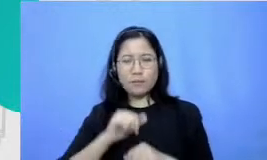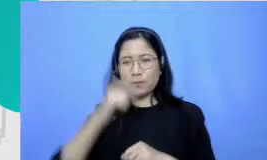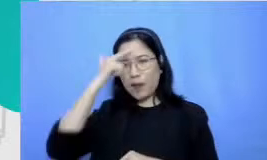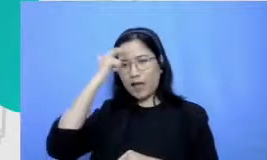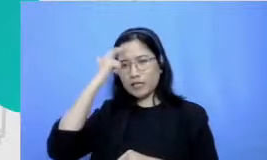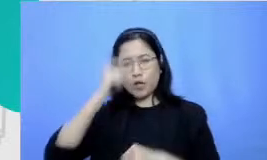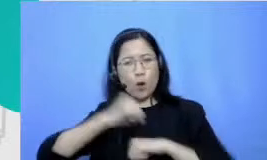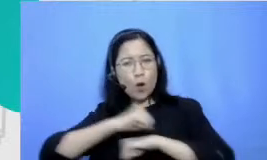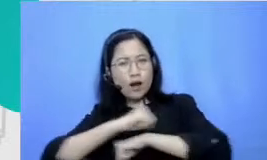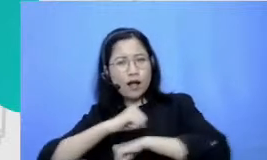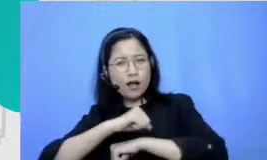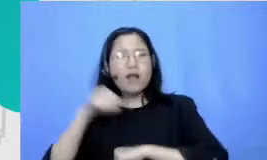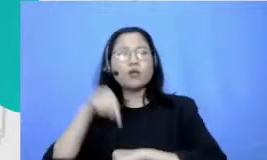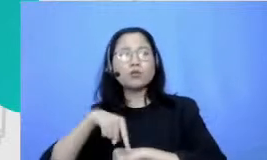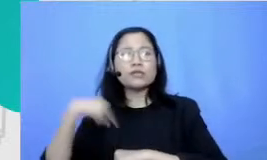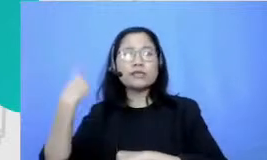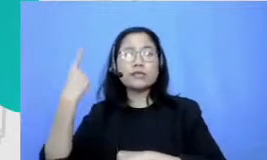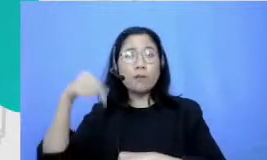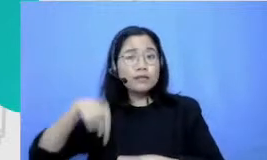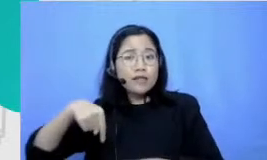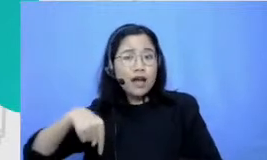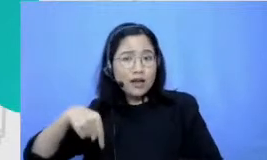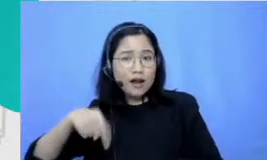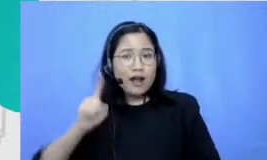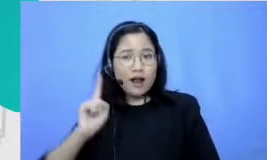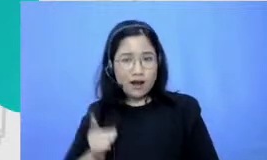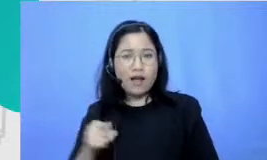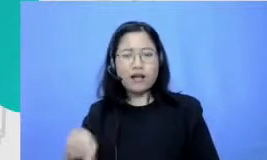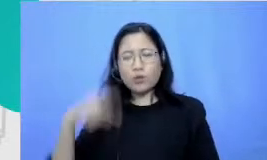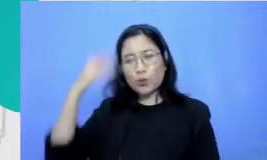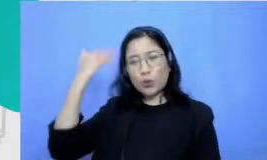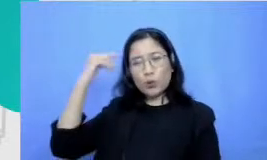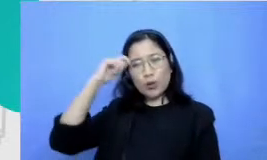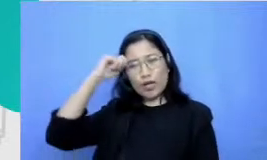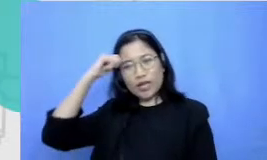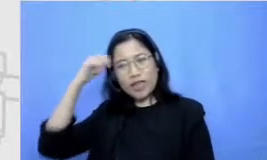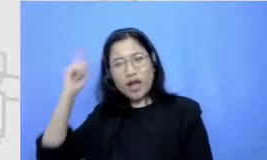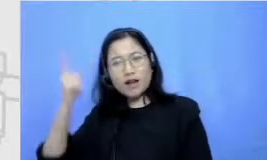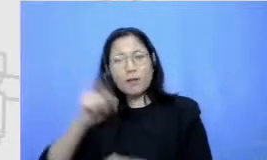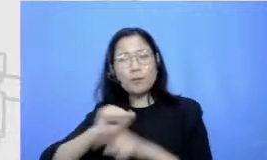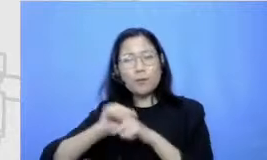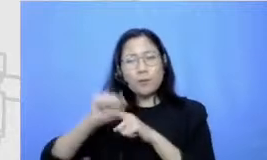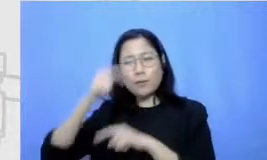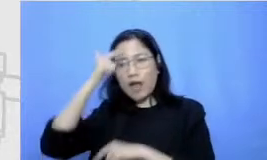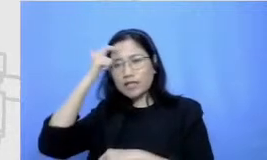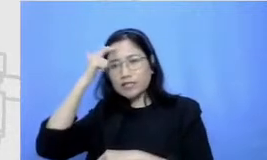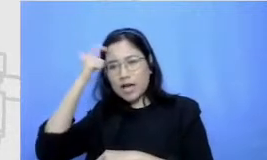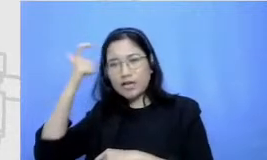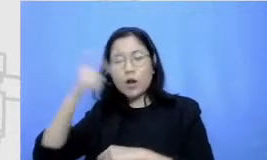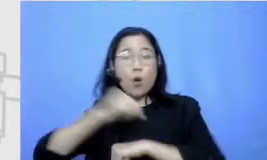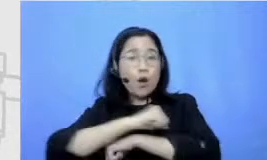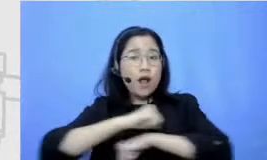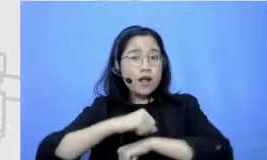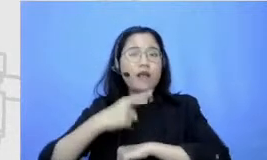terbawa ampe sekarang suit aku inget banget waktu dulu pelajaran olahraga ada-ada larikan dan aku